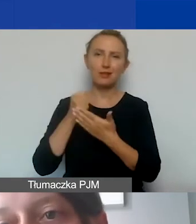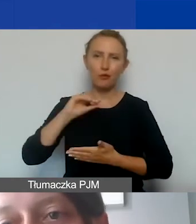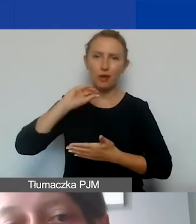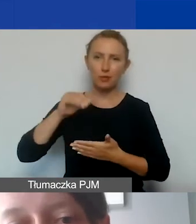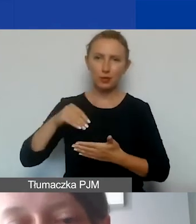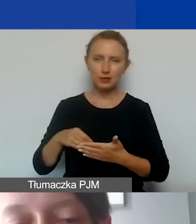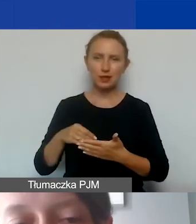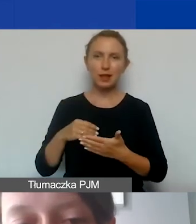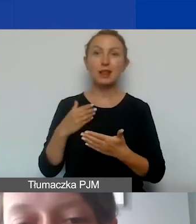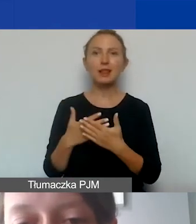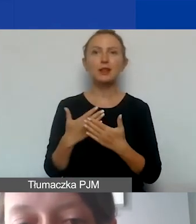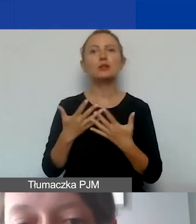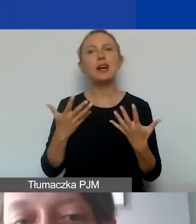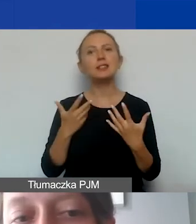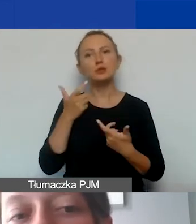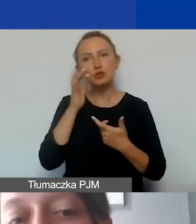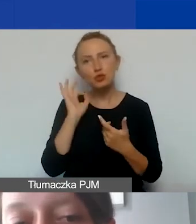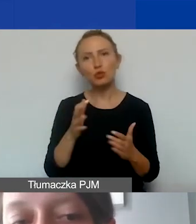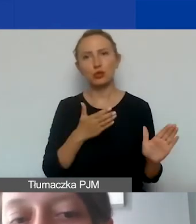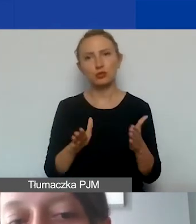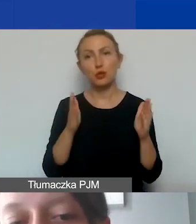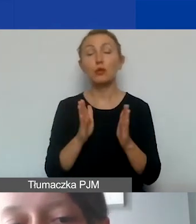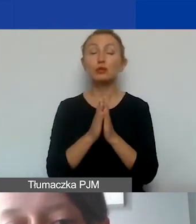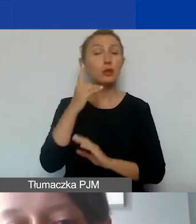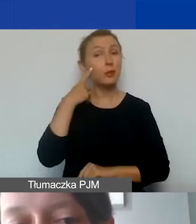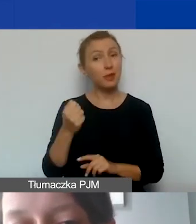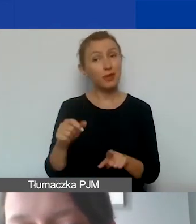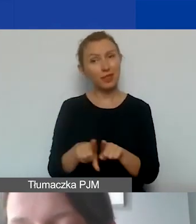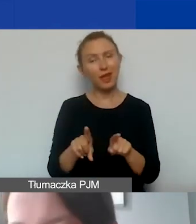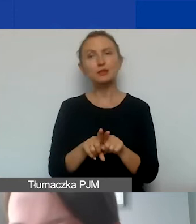Zachęcam, żeby to dobrze przygotować. Proszę pamiętać, żeby określić, sprawdzić,